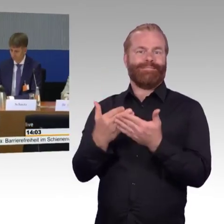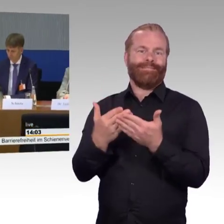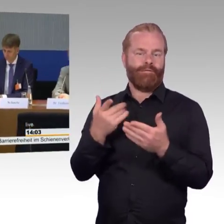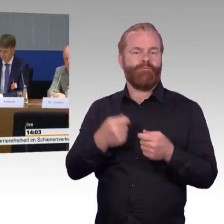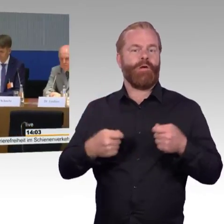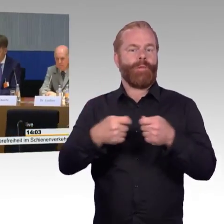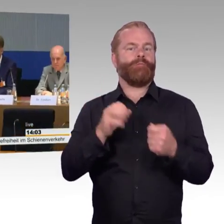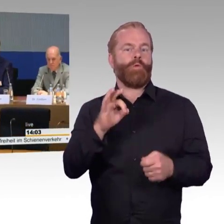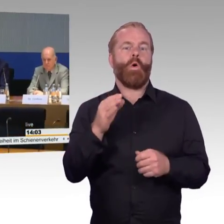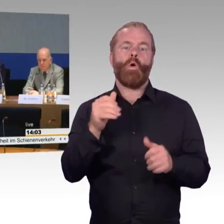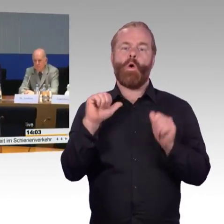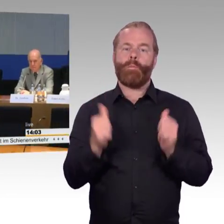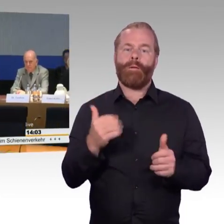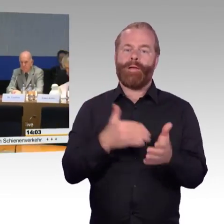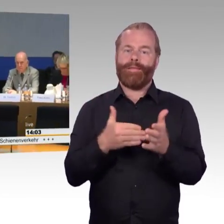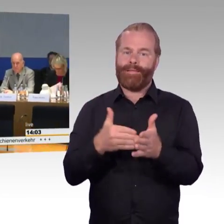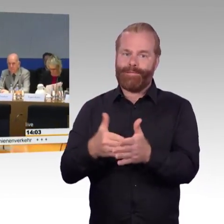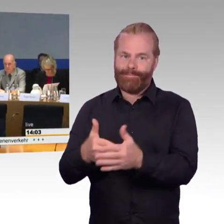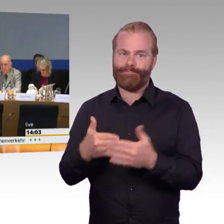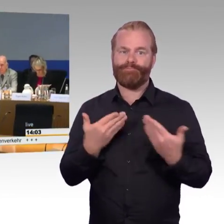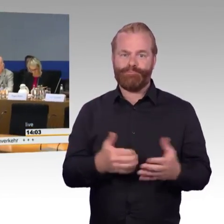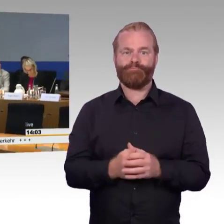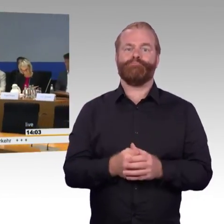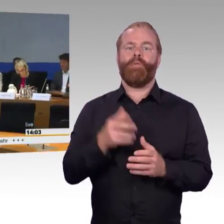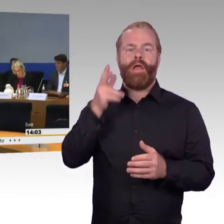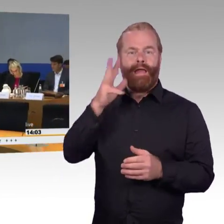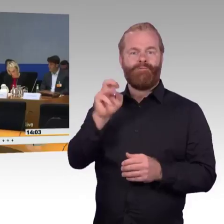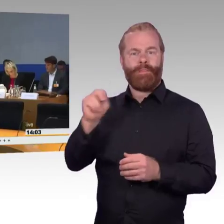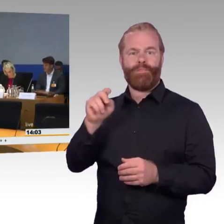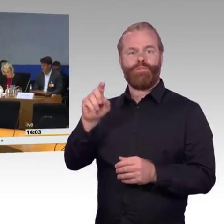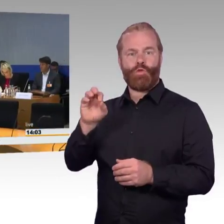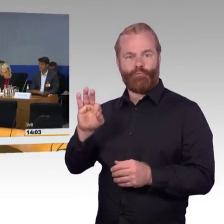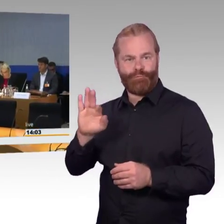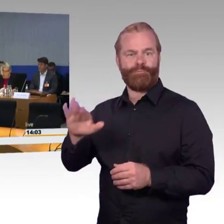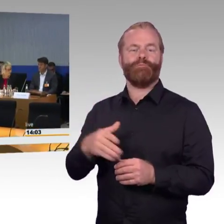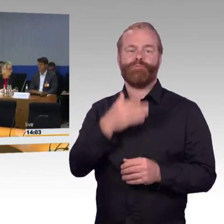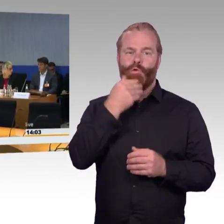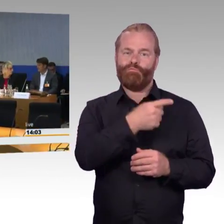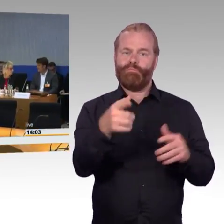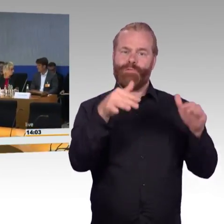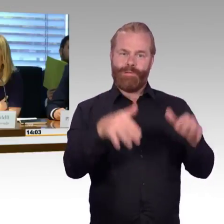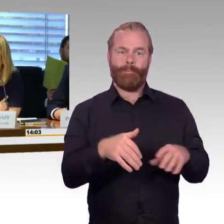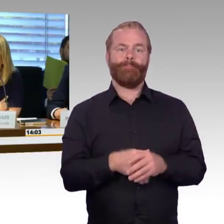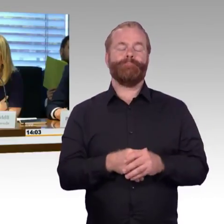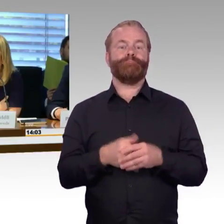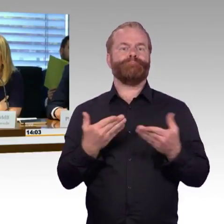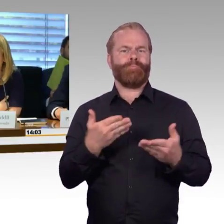beruht letztendlich auf der Initiative von Professor Barfuß und Herrn Peter Wenndorf, die sich in ihrem Schreiben an den